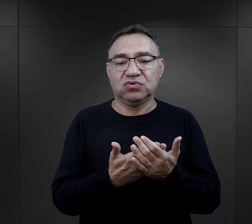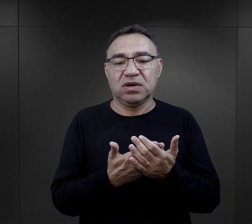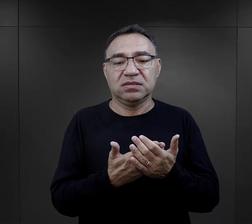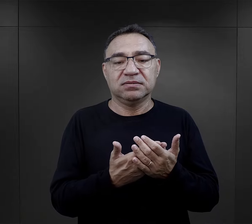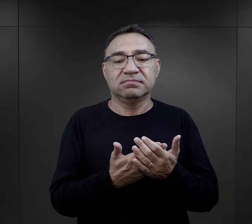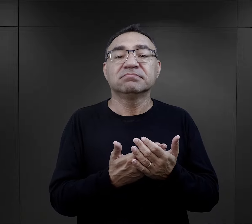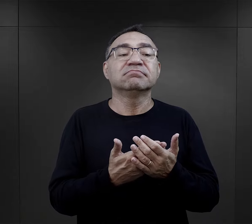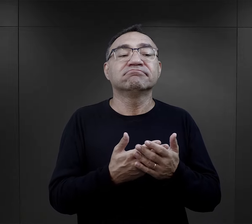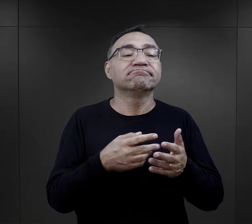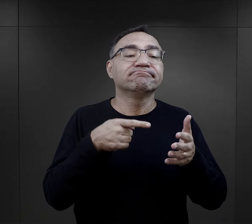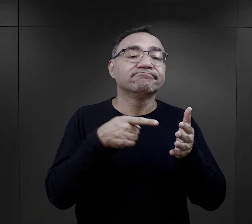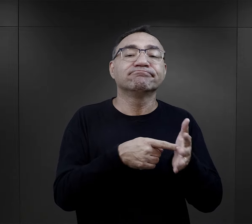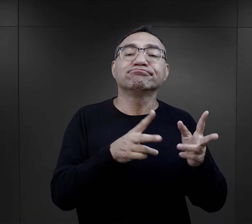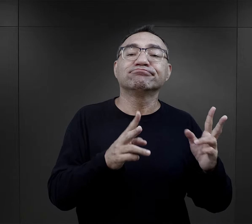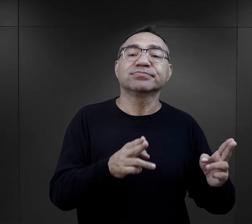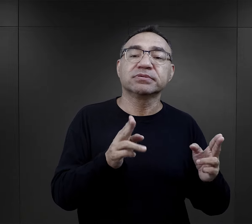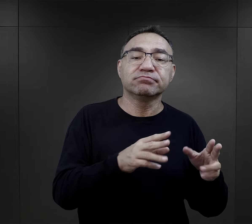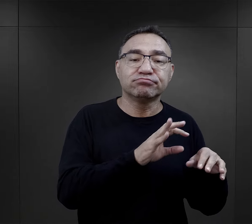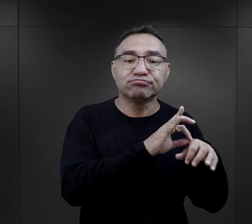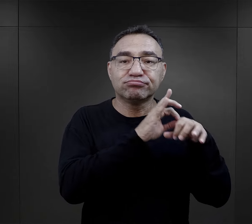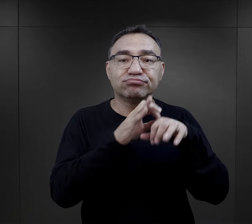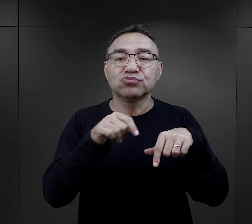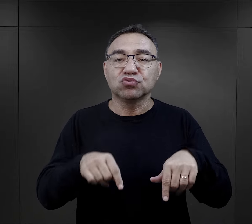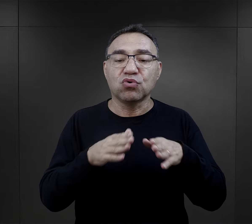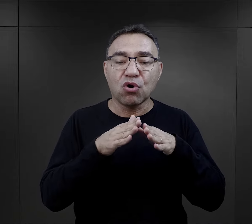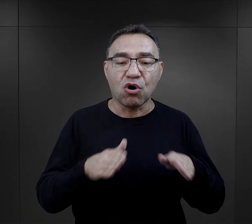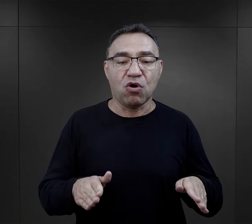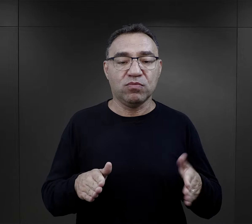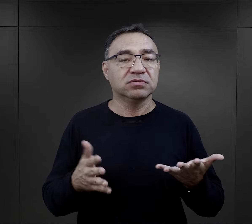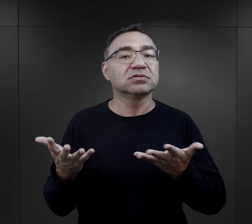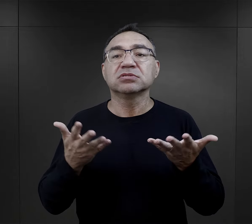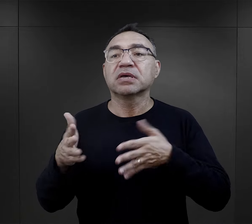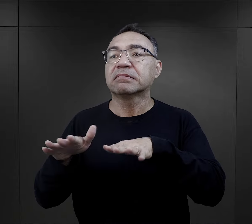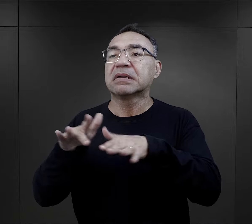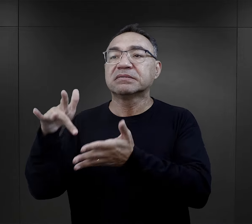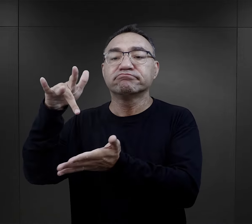spraw związanych właśnie z tym kiedy do obozu zostali przywiezieni,